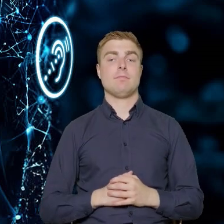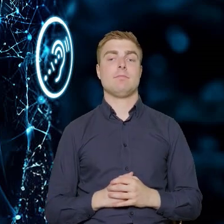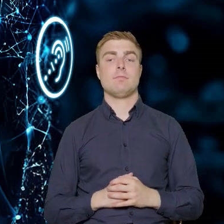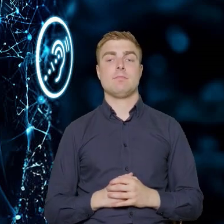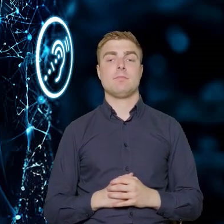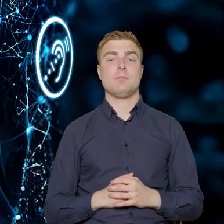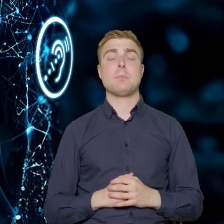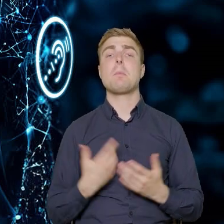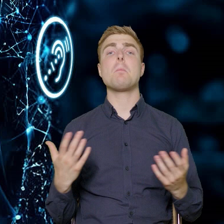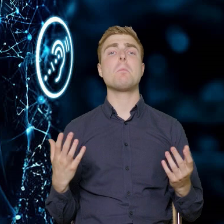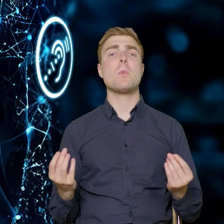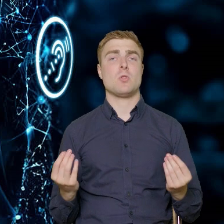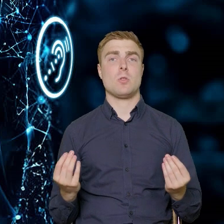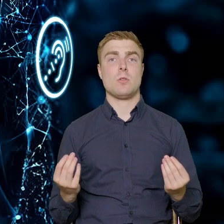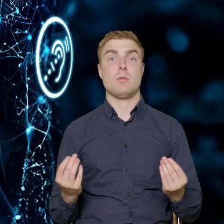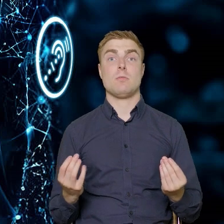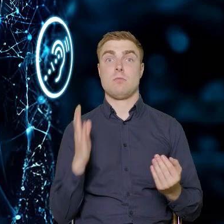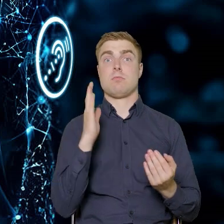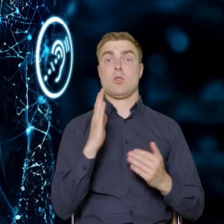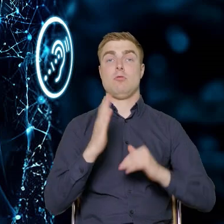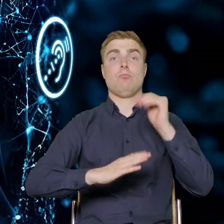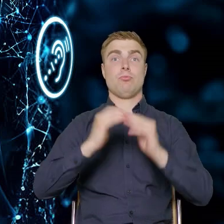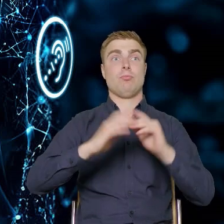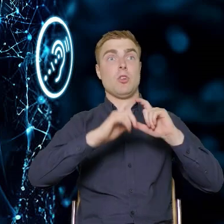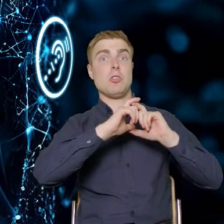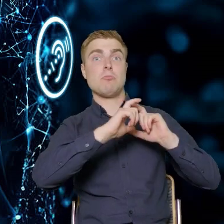Tak żeby budynki użyteczności publicznej,